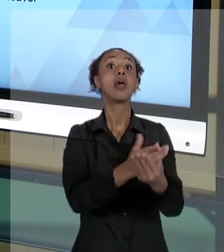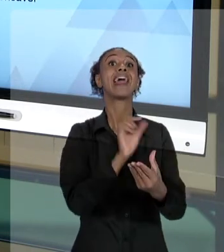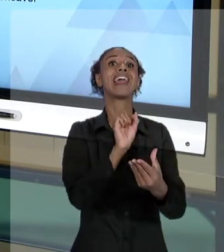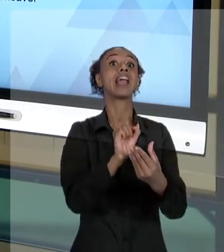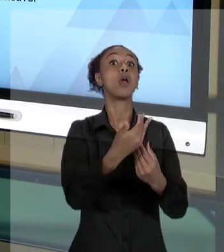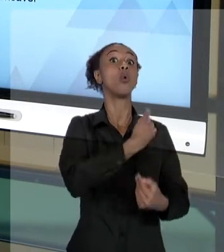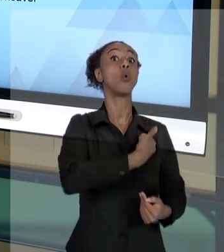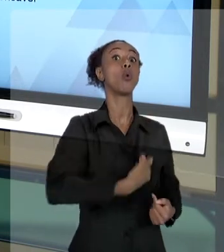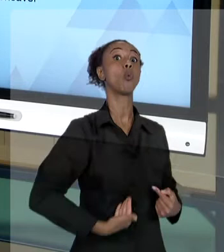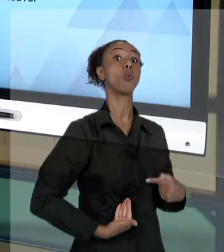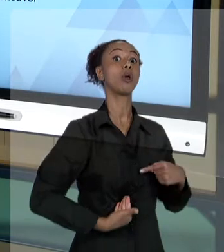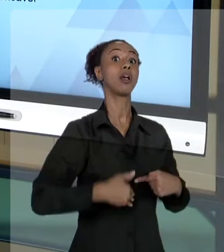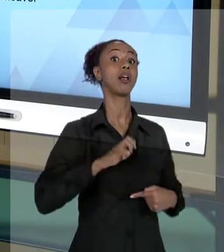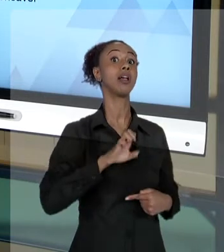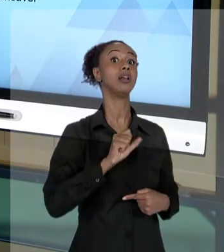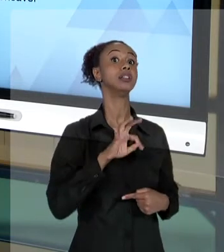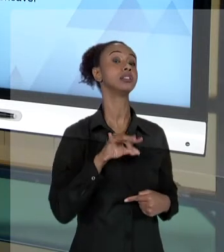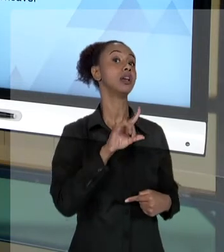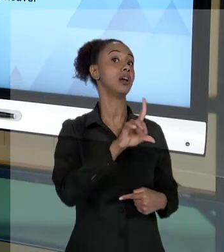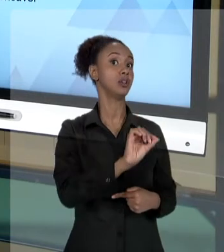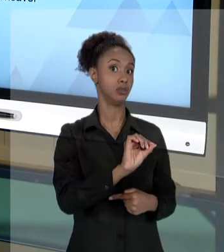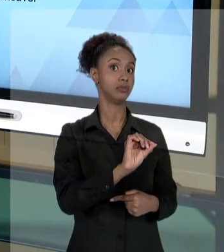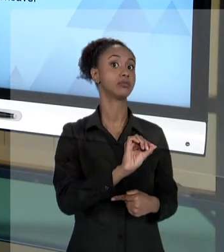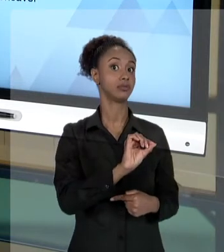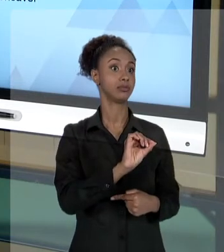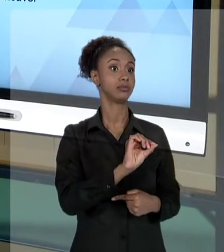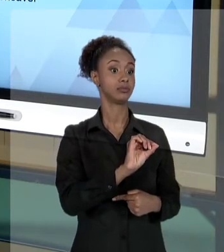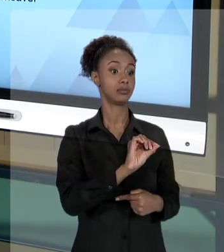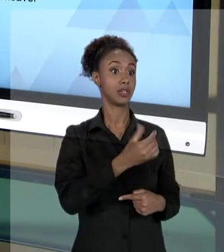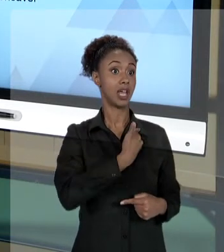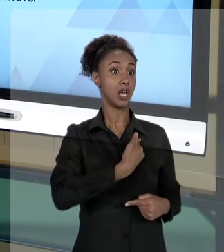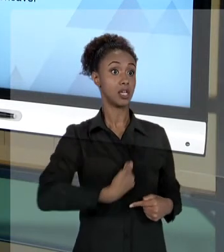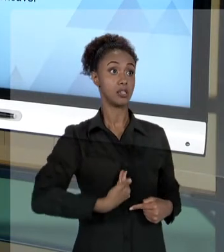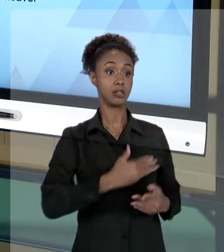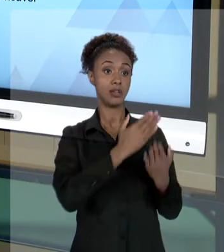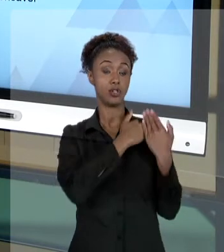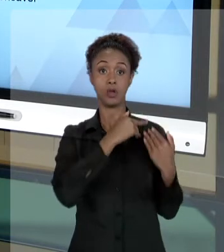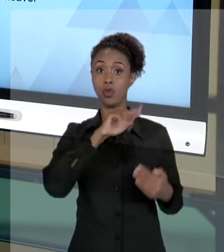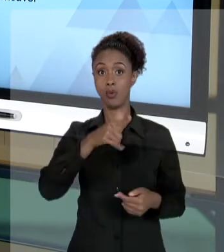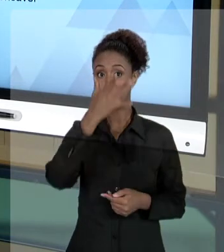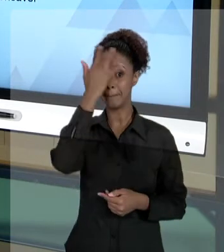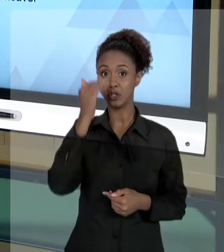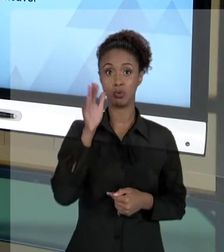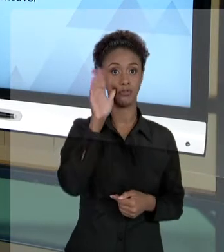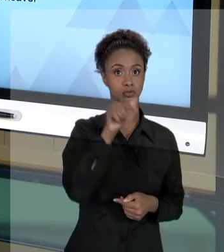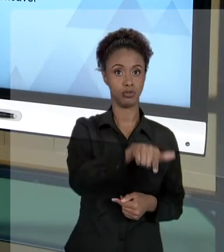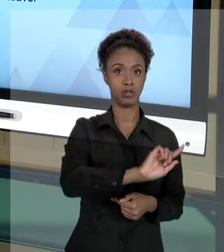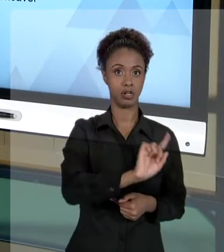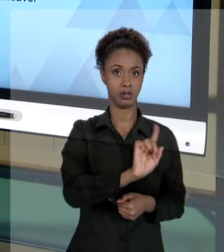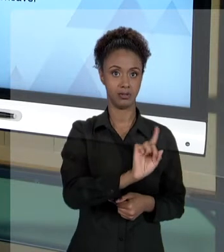DANO. É ISSO QUE DIZ O ARTIGO 37, PARÁGRAFO SEXTO DA CONSTITUIÇÃO. SÓ QUE A QUESTÃO NÃO PARA AÍ. ONDE